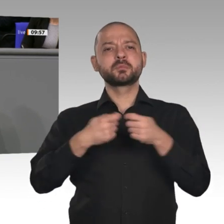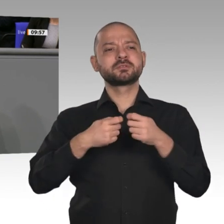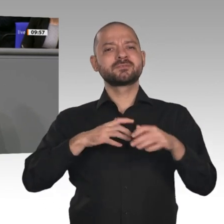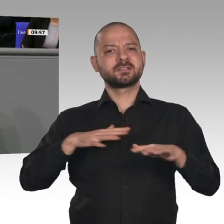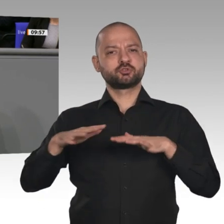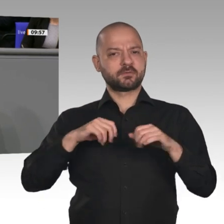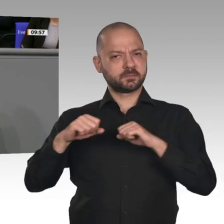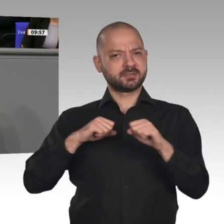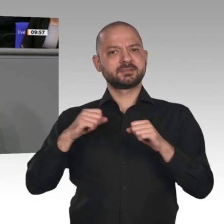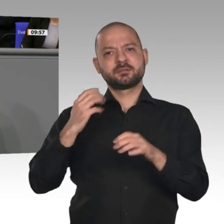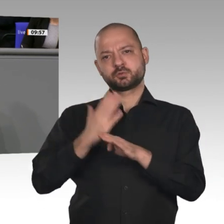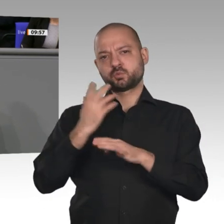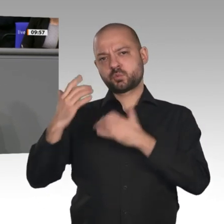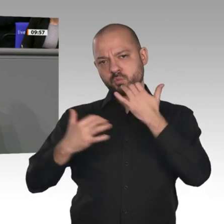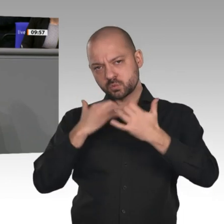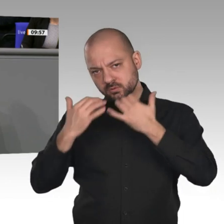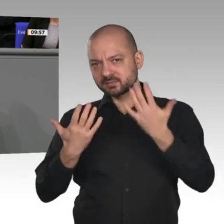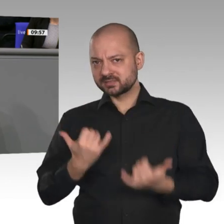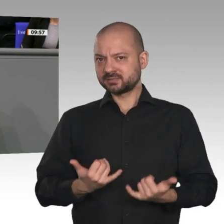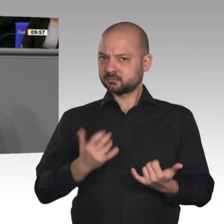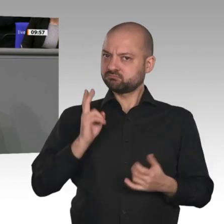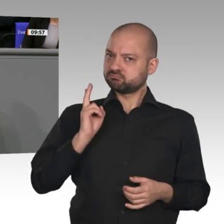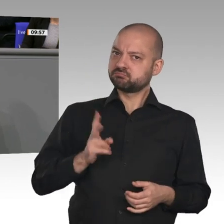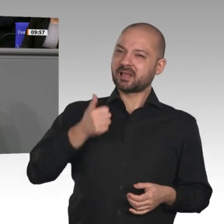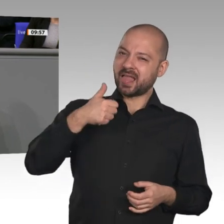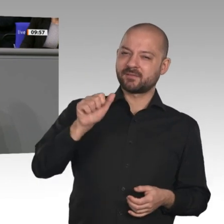Wir sind im elften Jahr des Wachstums, wenn auch moderat, und das gab es noch nie in